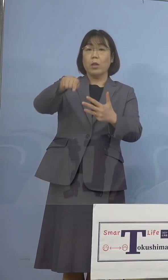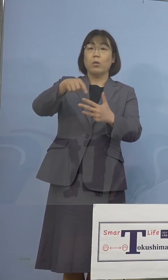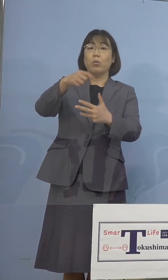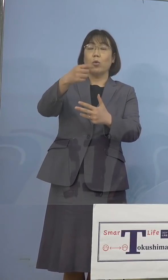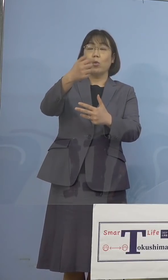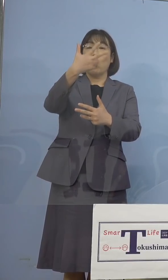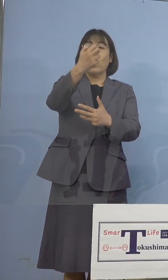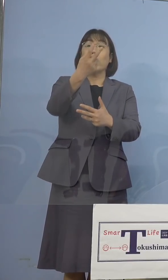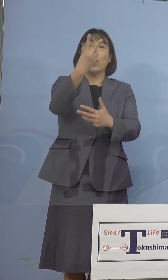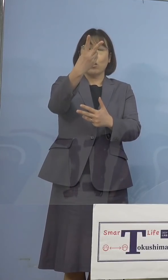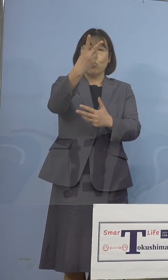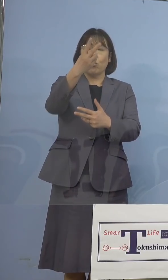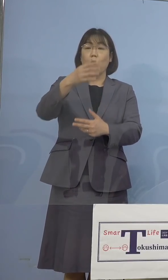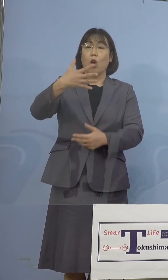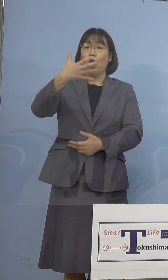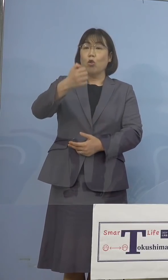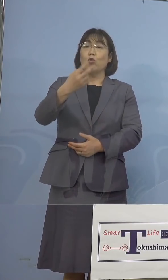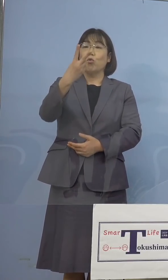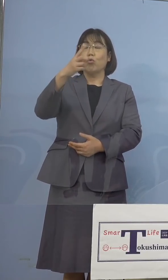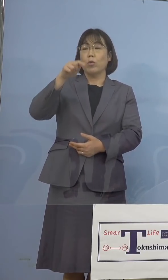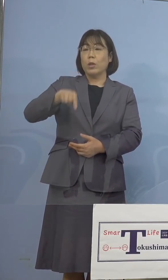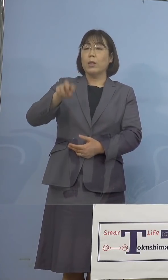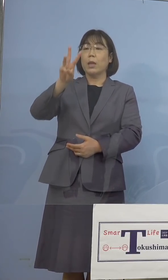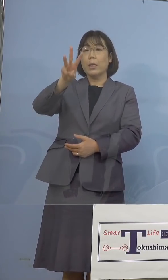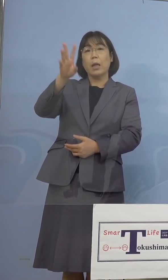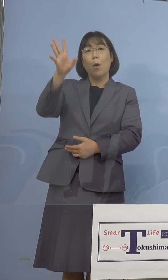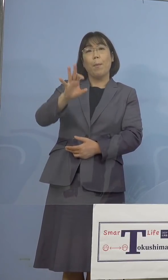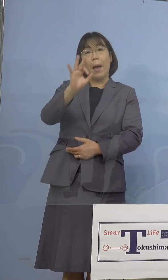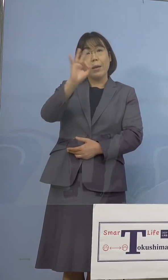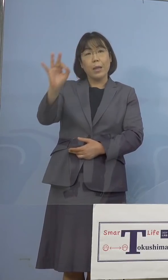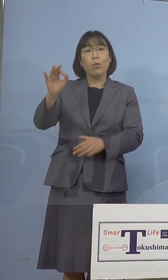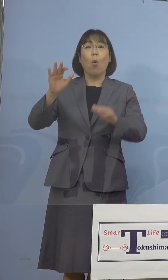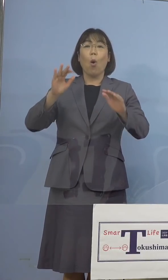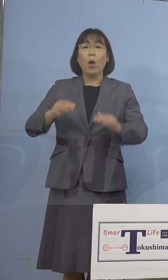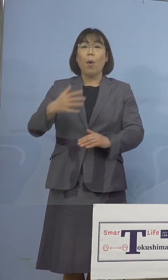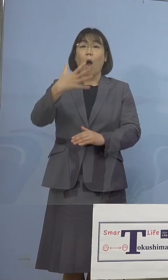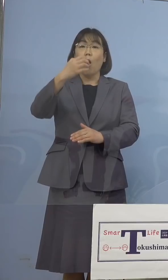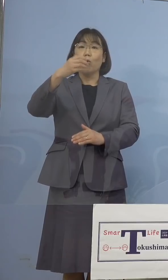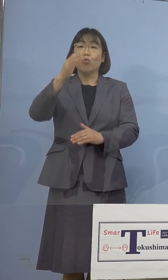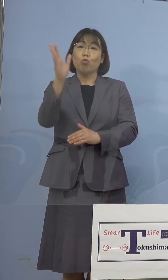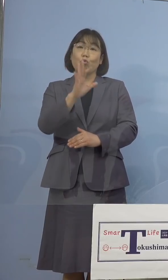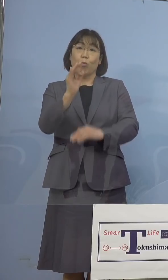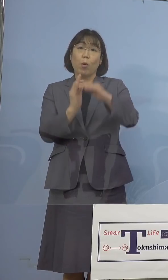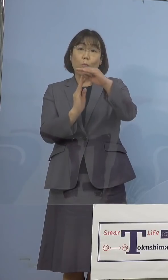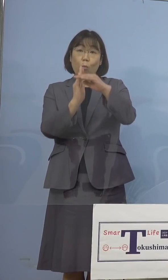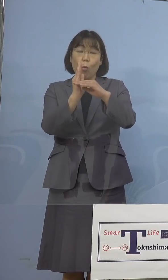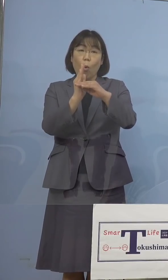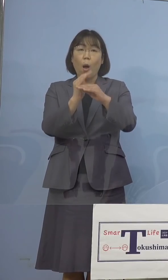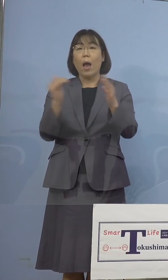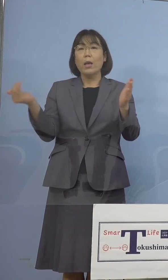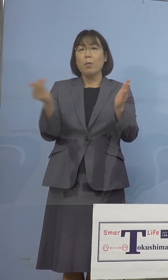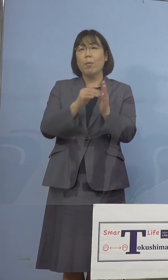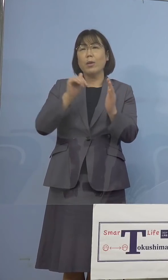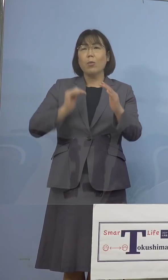92.3パーセント、ついに90パーセント台を 超えました、過去最高ということで